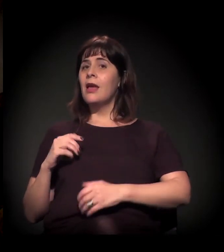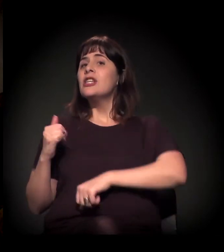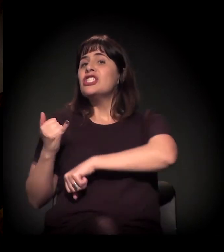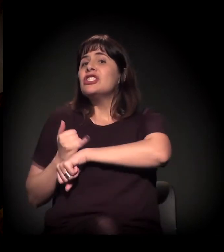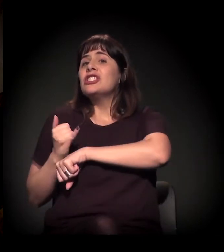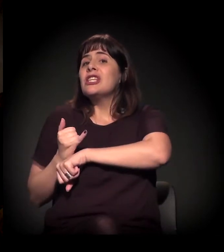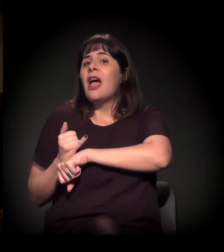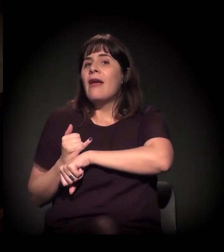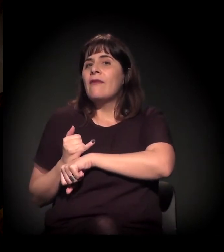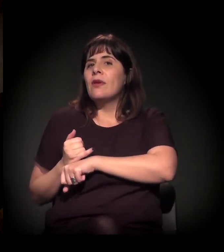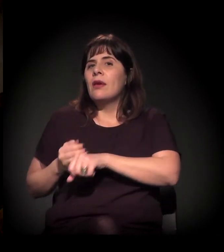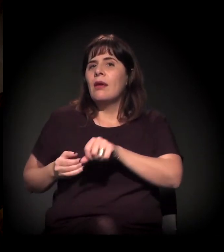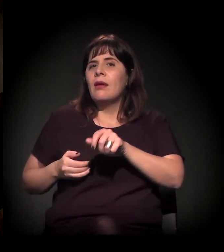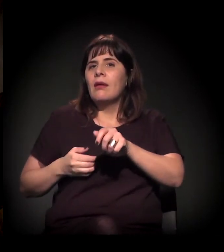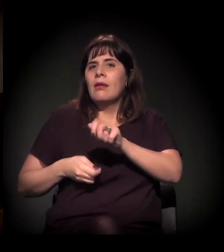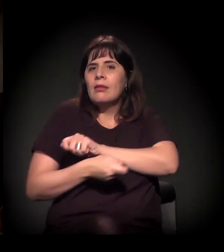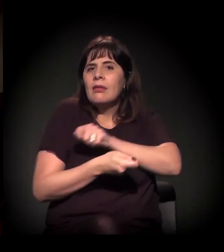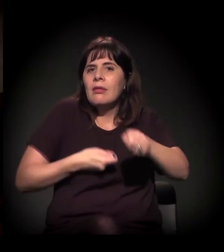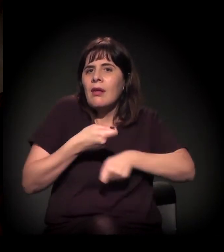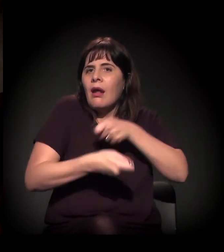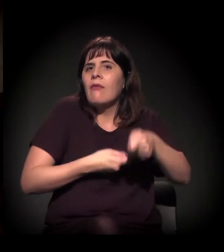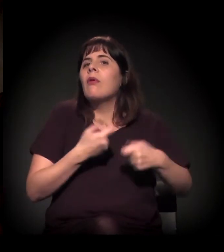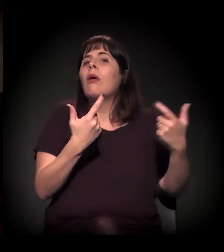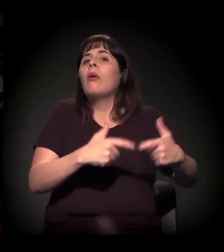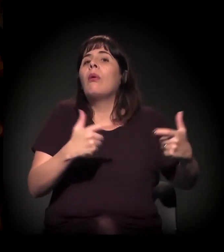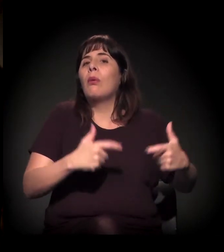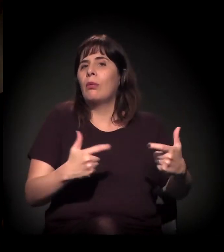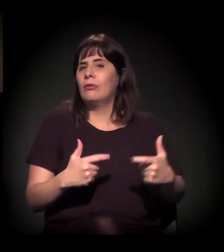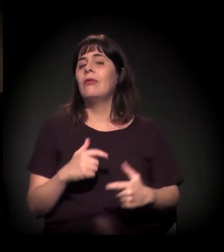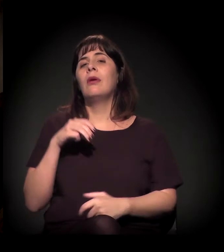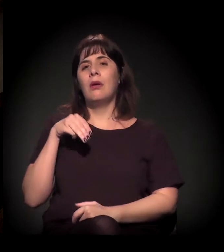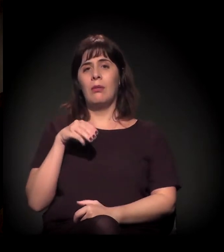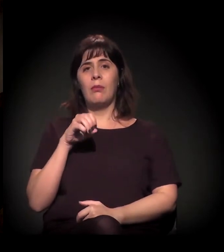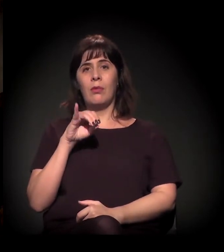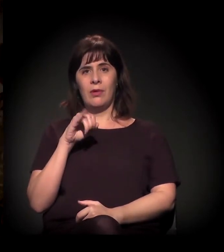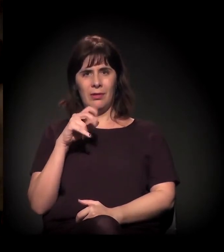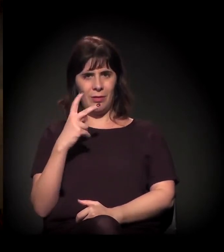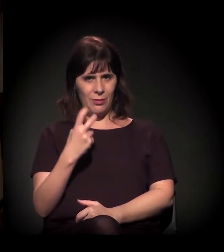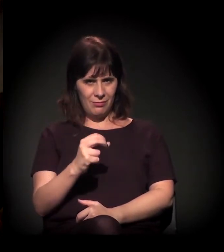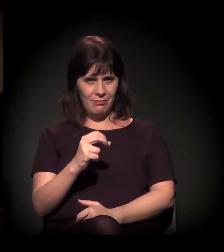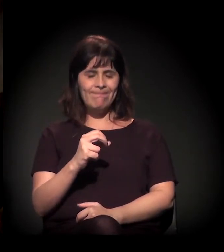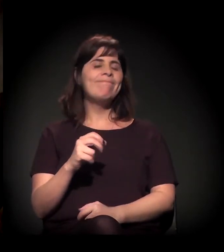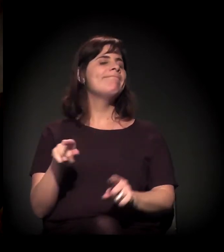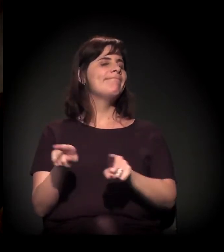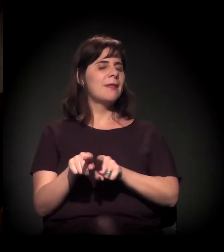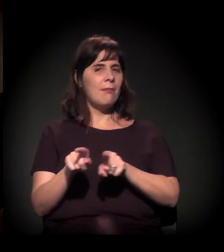E no Moinho a gente tem sentido um recrudescimento da violência também. Então a gente não está...